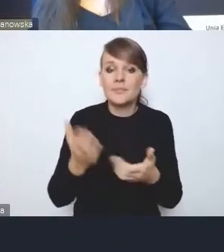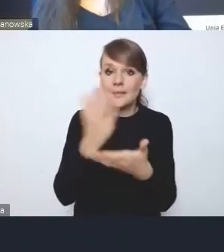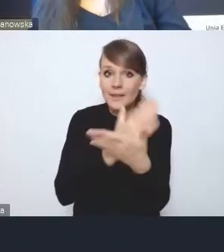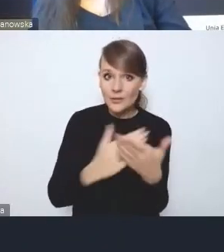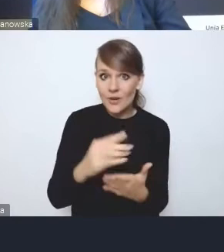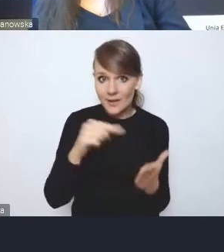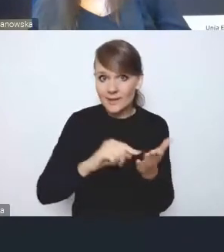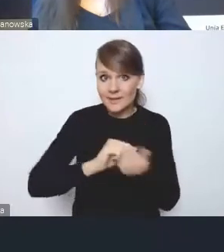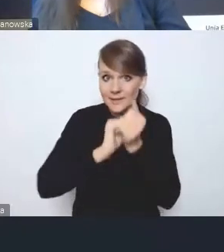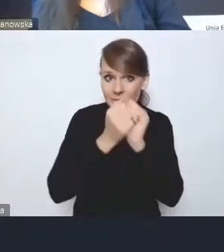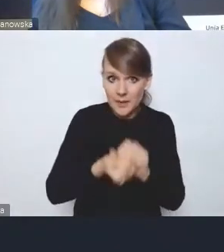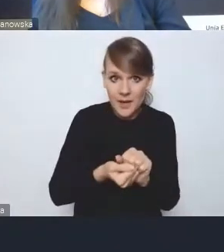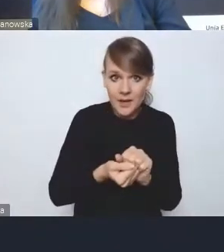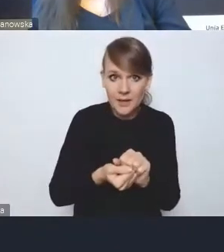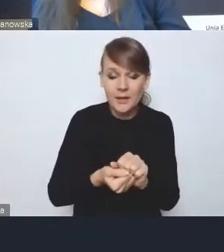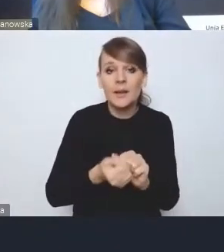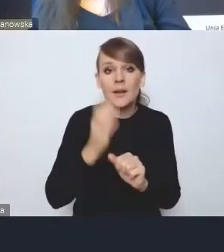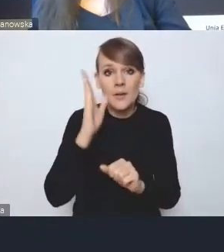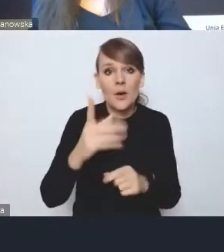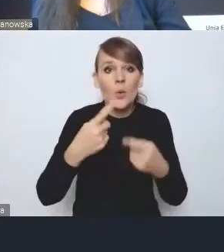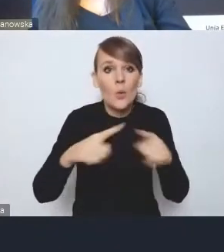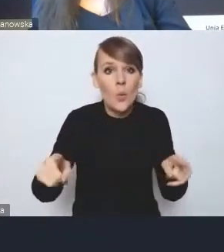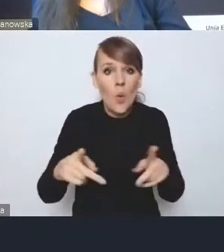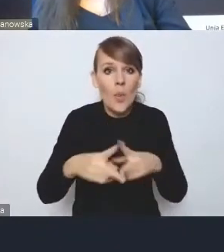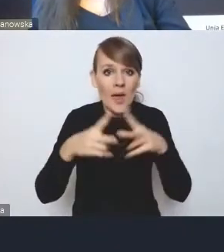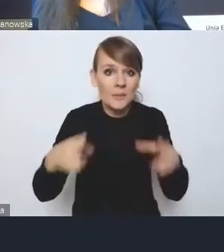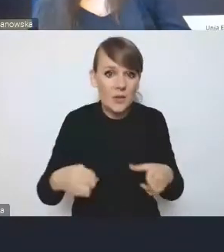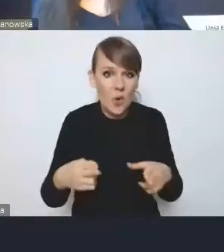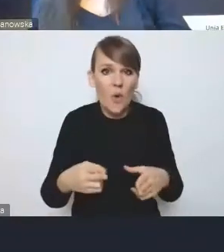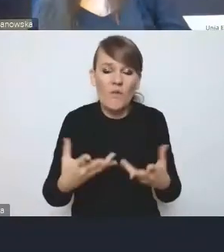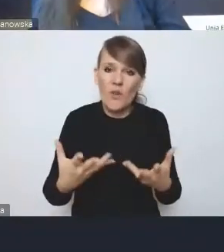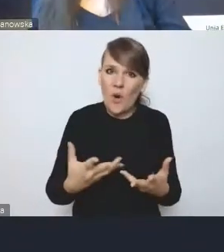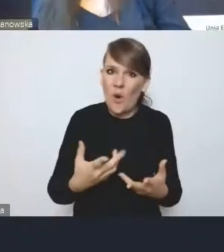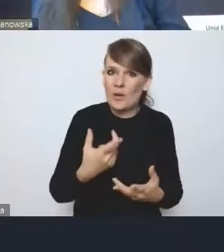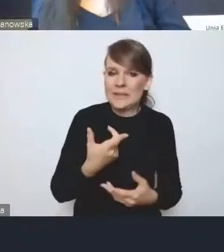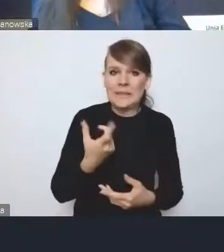będzie, krótkoterminowo może być bolesne, chociażby finansowo.